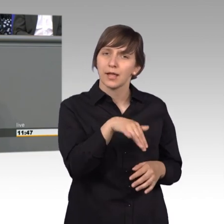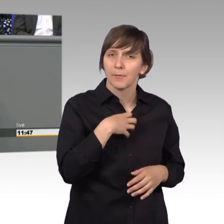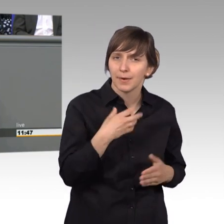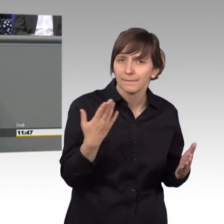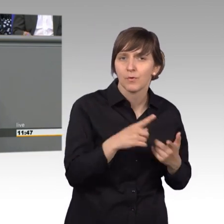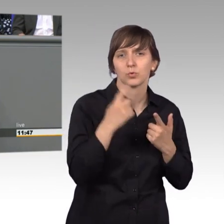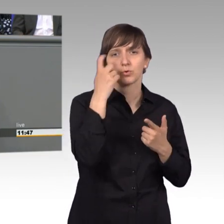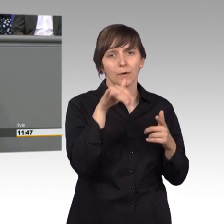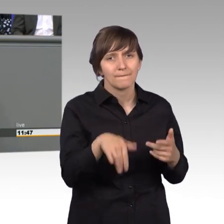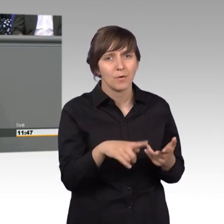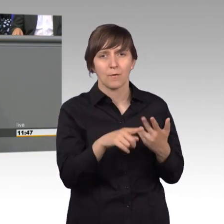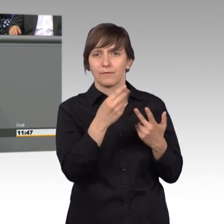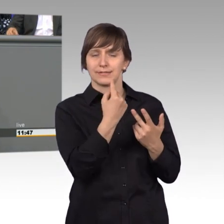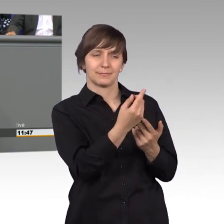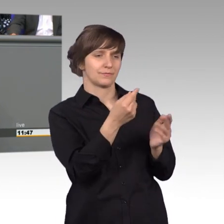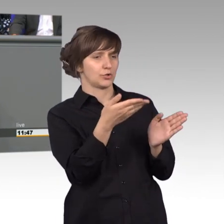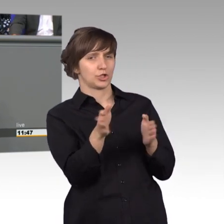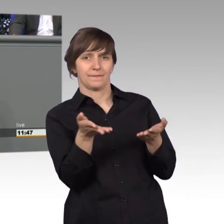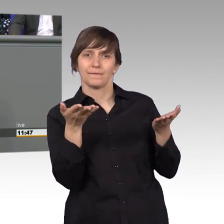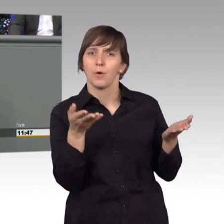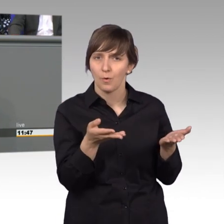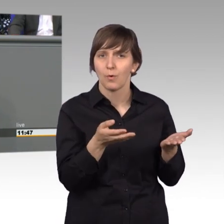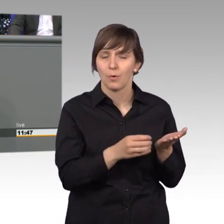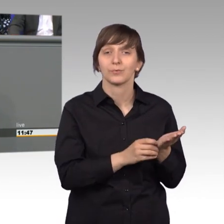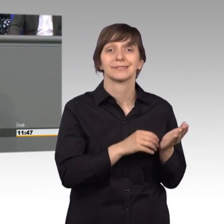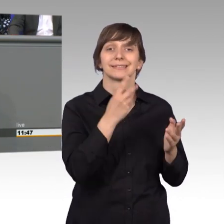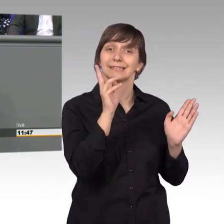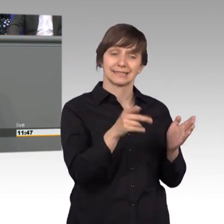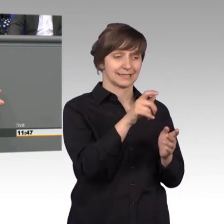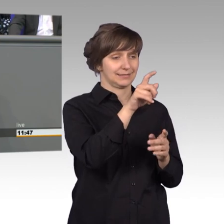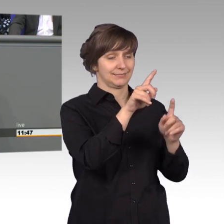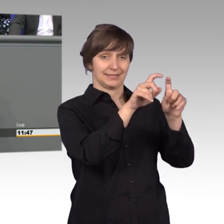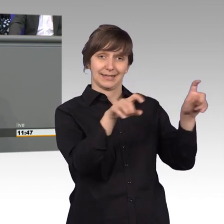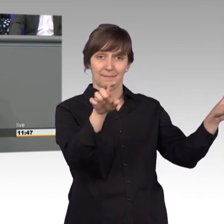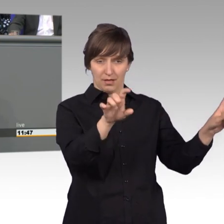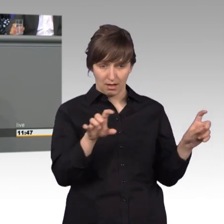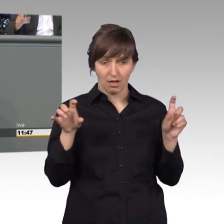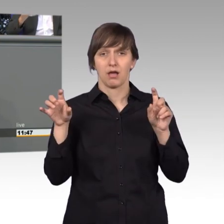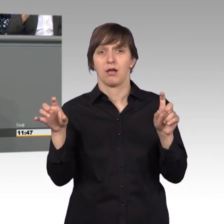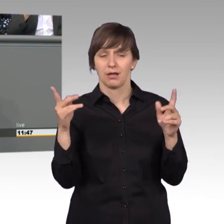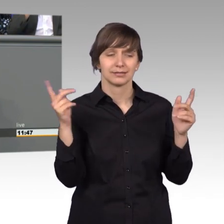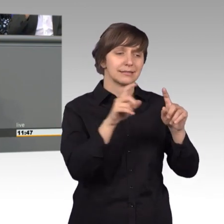Sorgen haben und je häufiger ein Thema letztendlich angesprochen wird, umso mehr müssen wir uns auch einzeln dafür einsetzen.